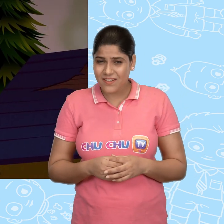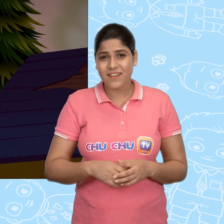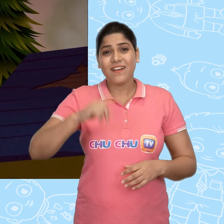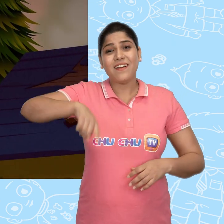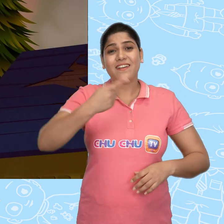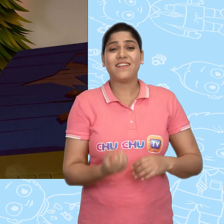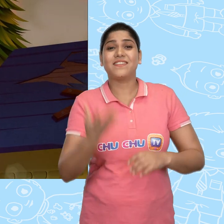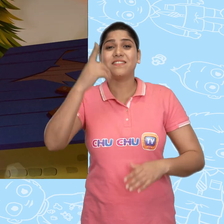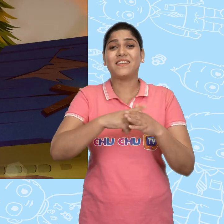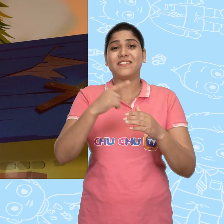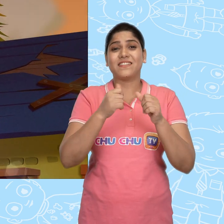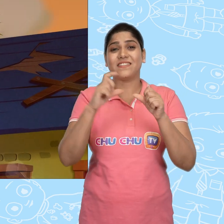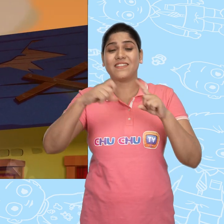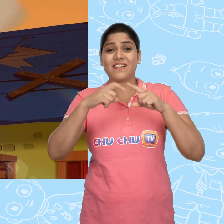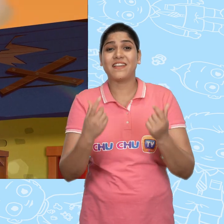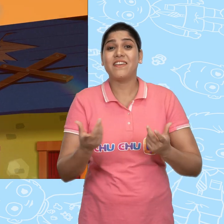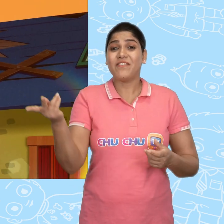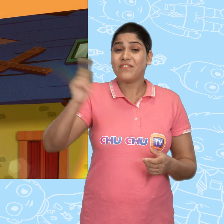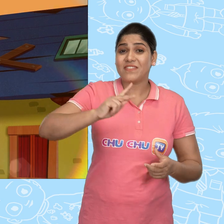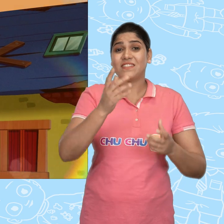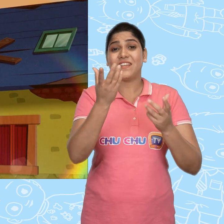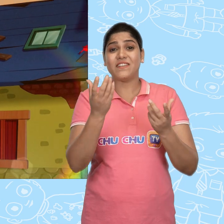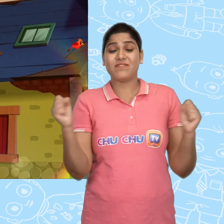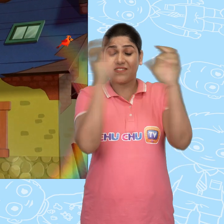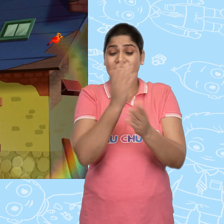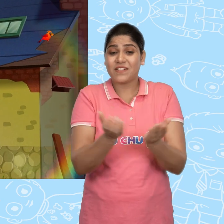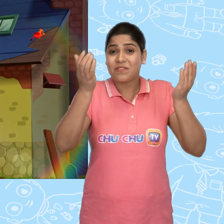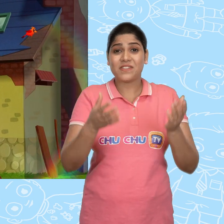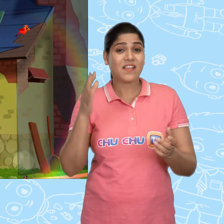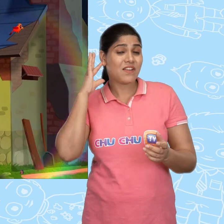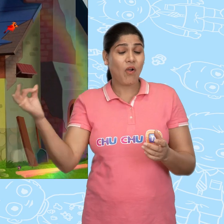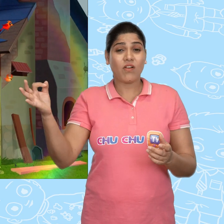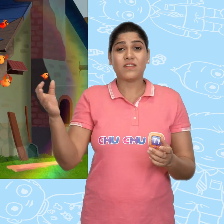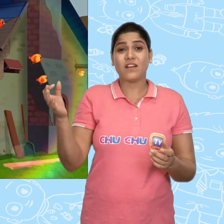अगली सुबह. Jack ने फिर से जादुई कटोरे से एक सोने का सिक्का माँगा.